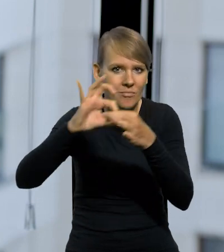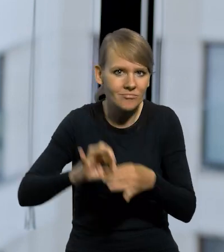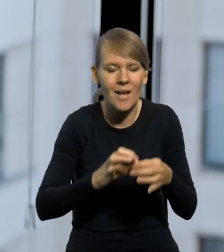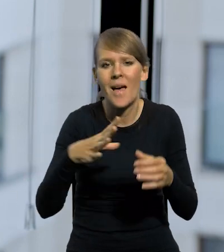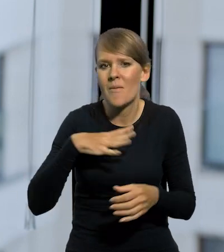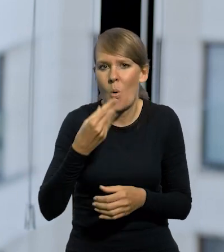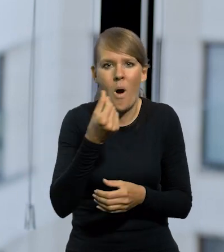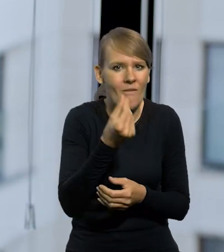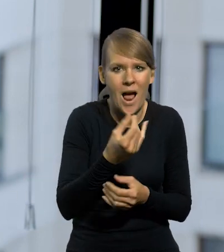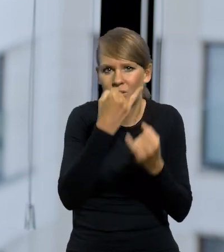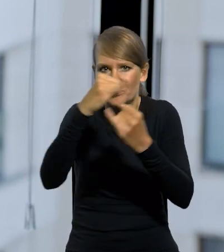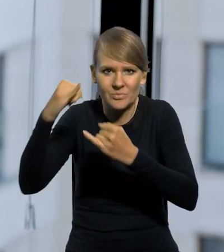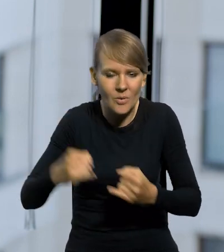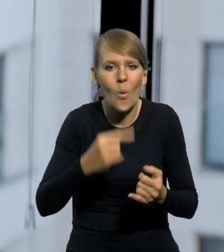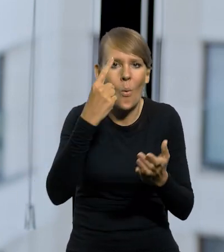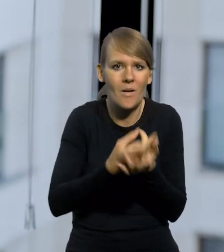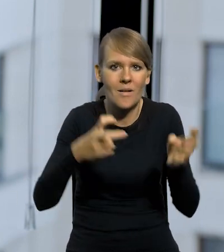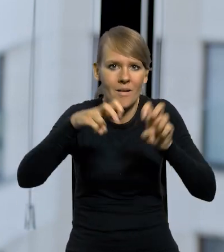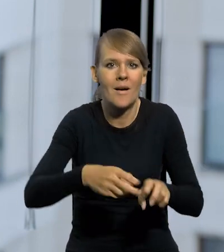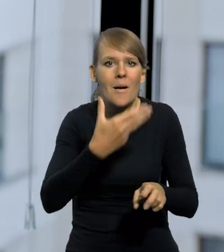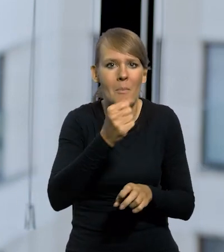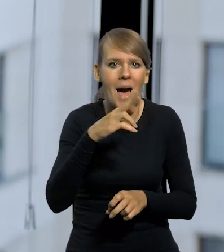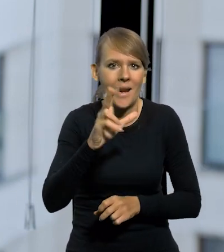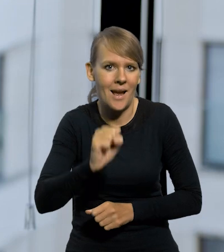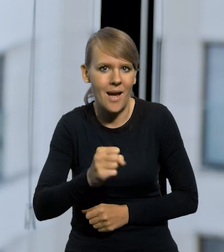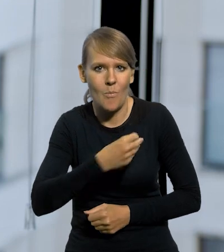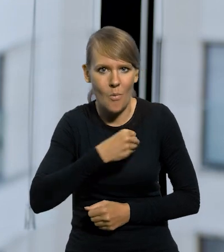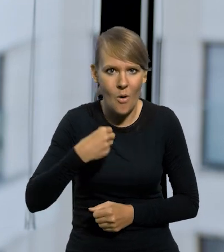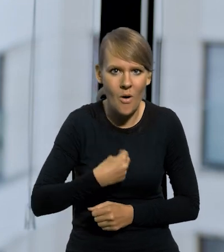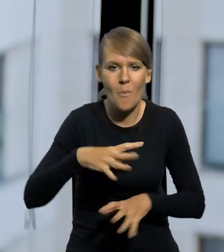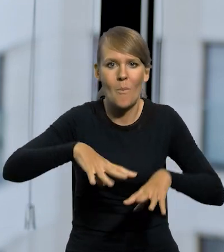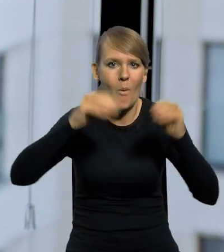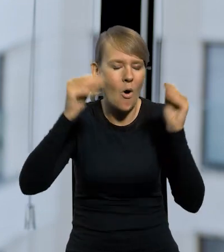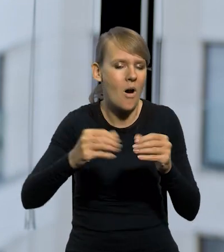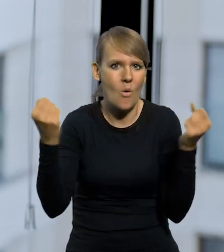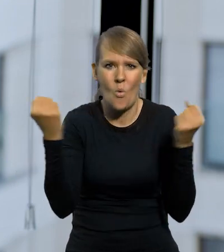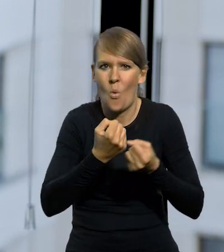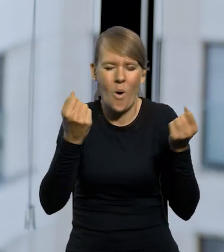W końcu udało się uporządkować, że wprowadzono tę markę polską. Pierwsze lata to jest ta słynna hiperinflacja,